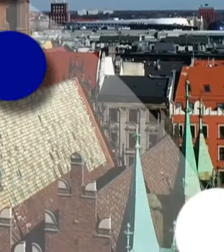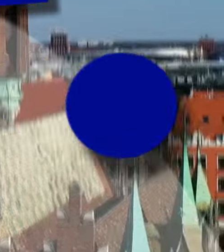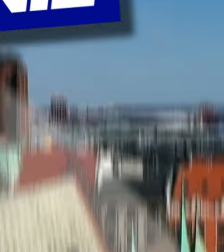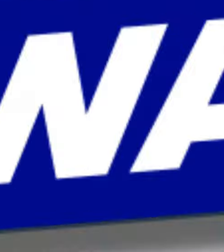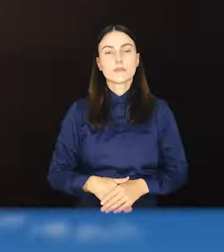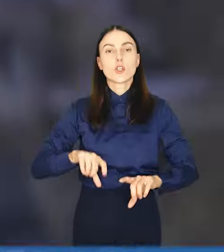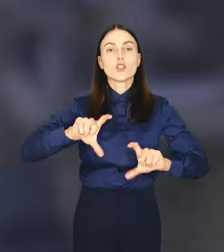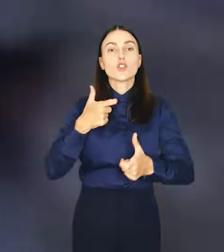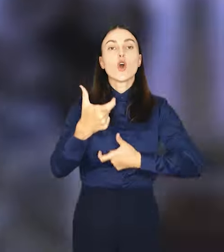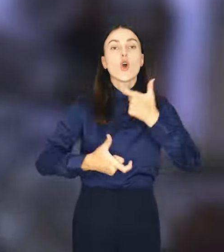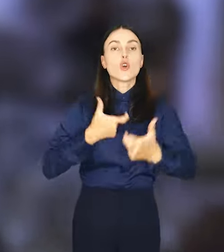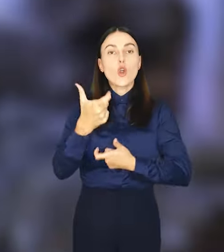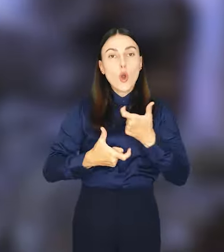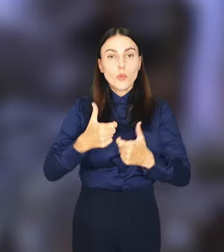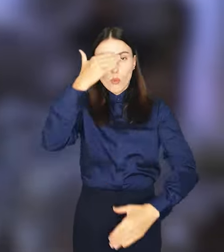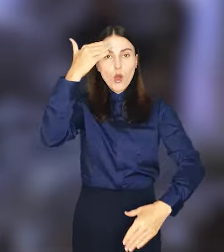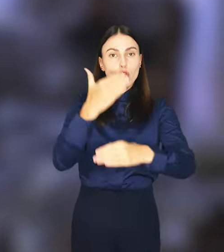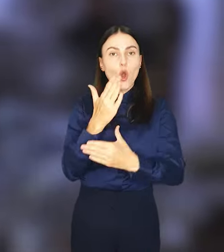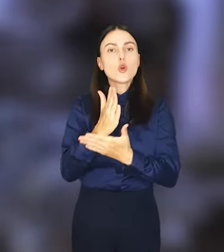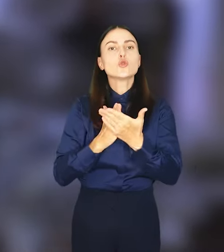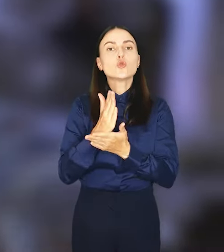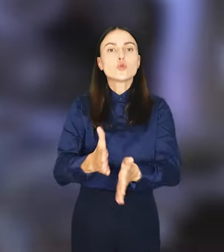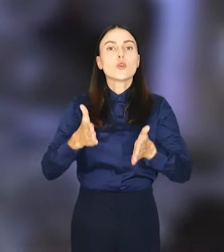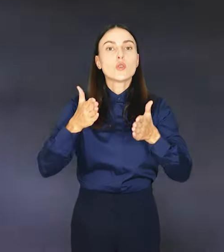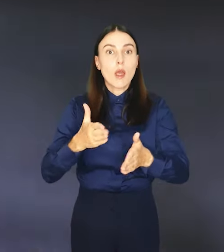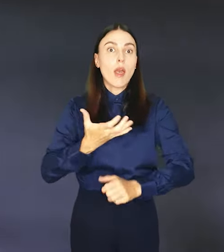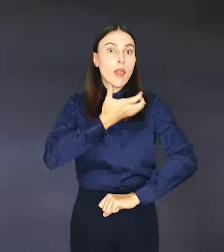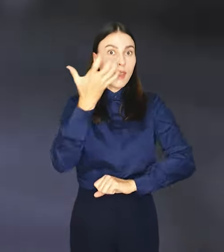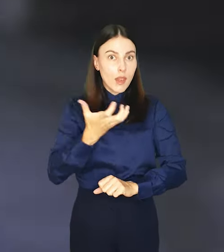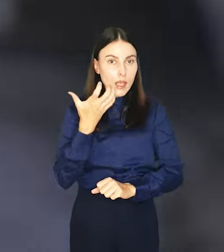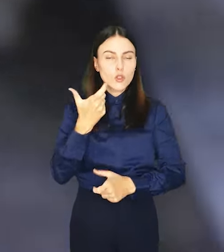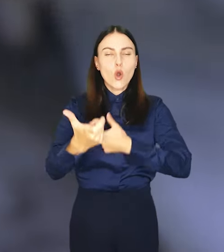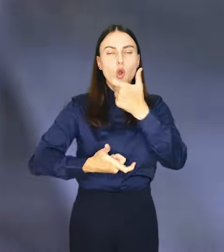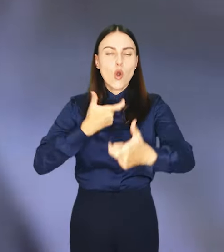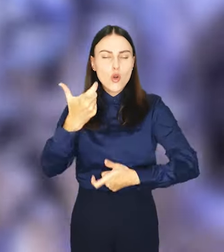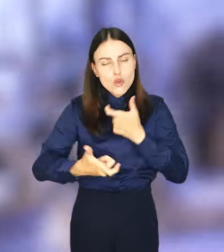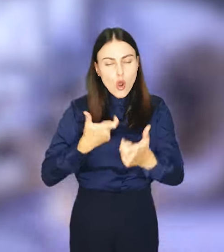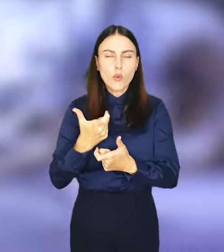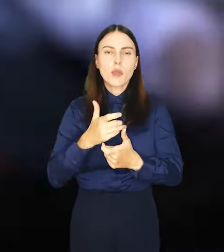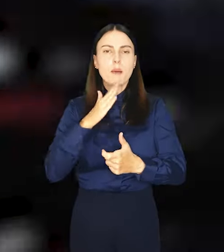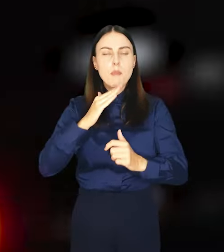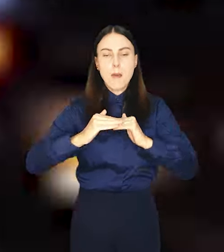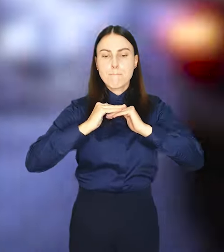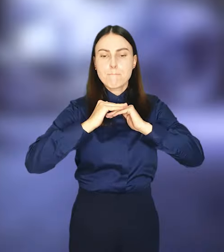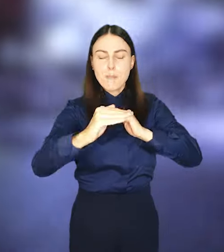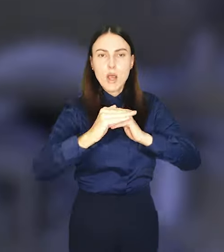Co robią nocą służby drogowe we Wrocławiu? Latem odnawiają poziome oznakowanie.